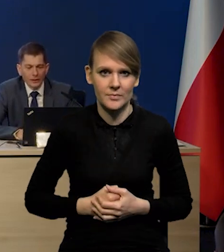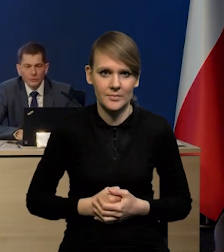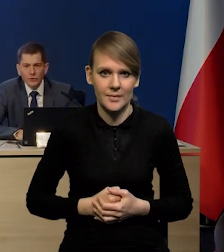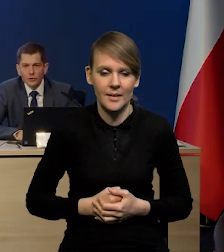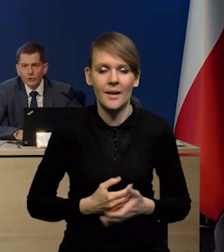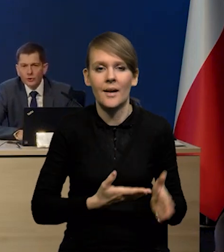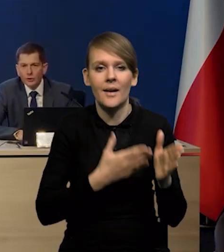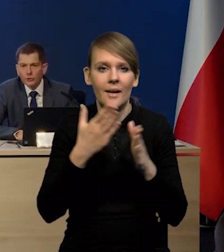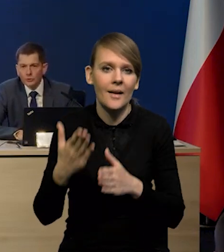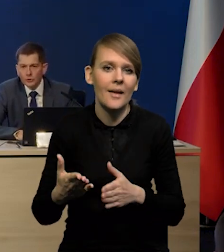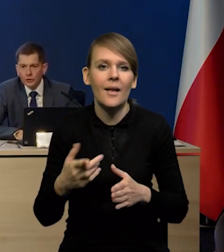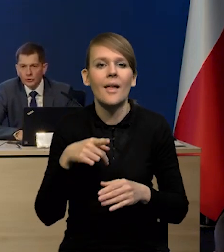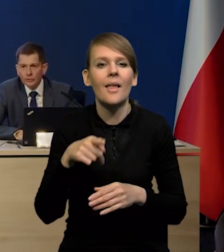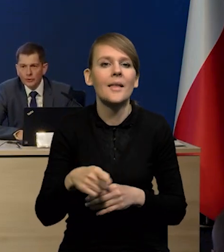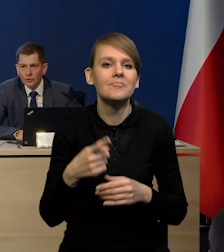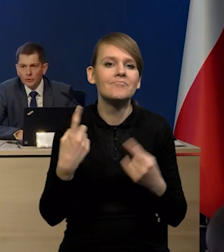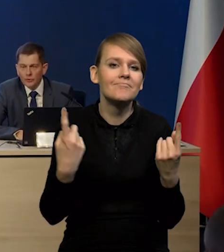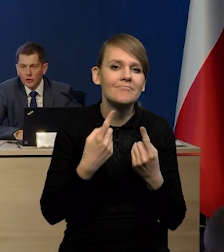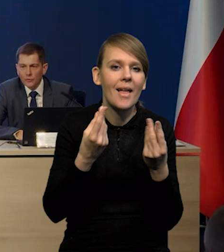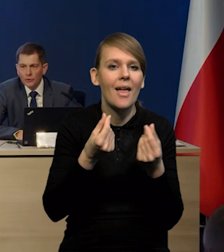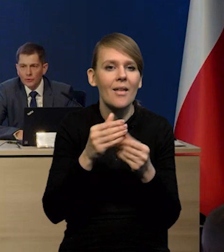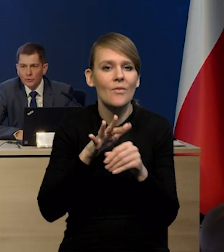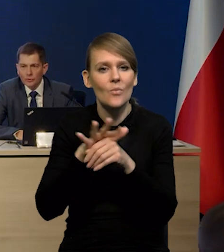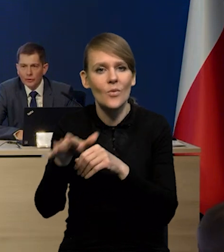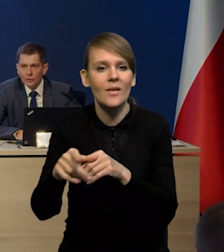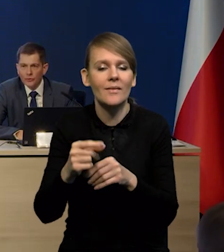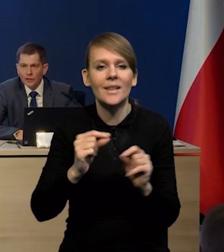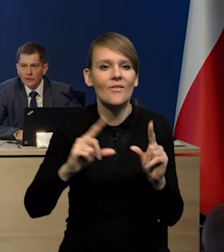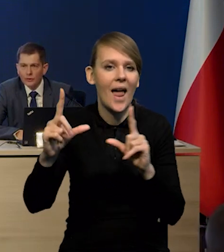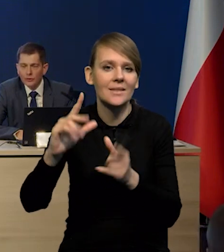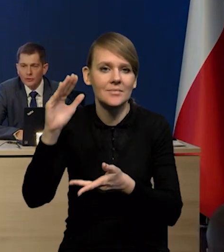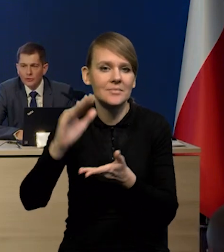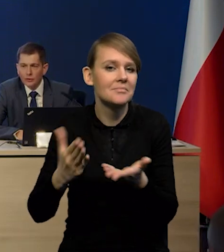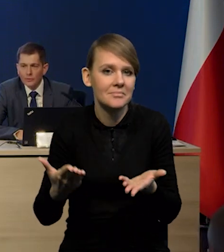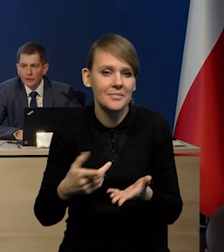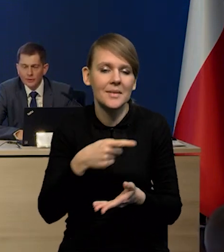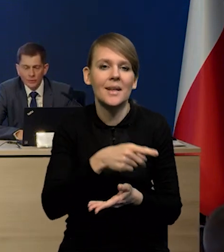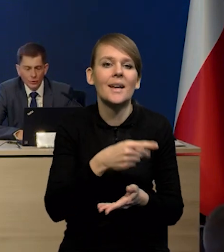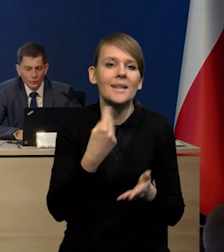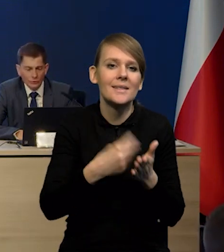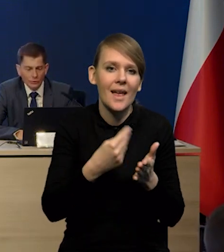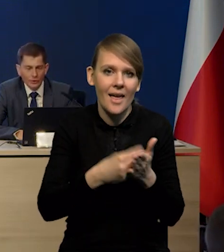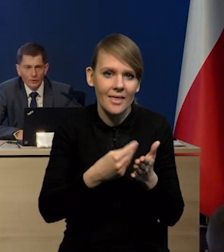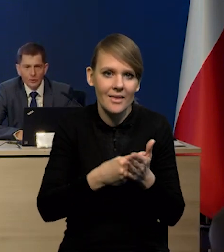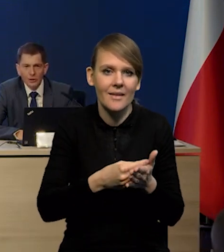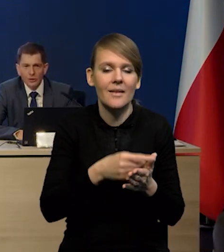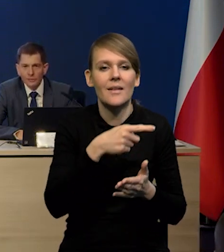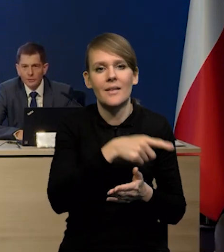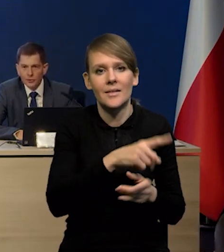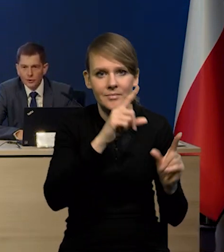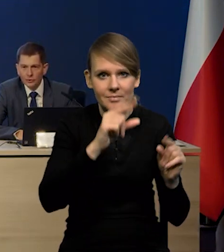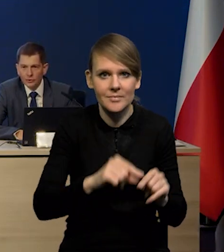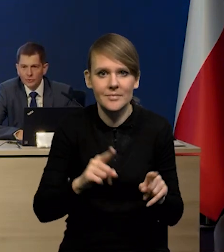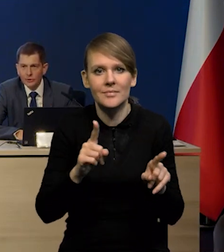Natomiast czynniki ekonomiczne, które będą oddziaływały w kierunku spadku inflacji, to jest oczywiście spadek cen surowców, to jest zmniejszenie napięć w sieciach dostaw,